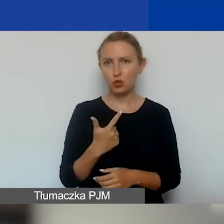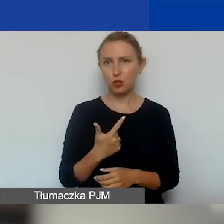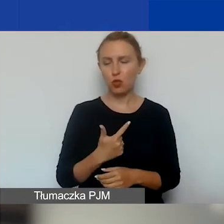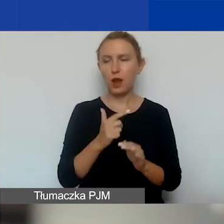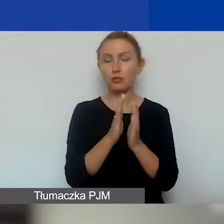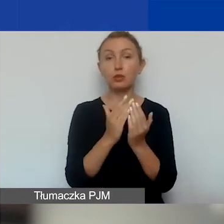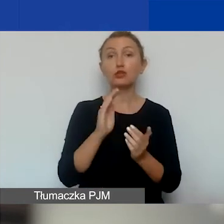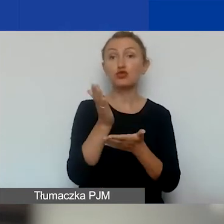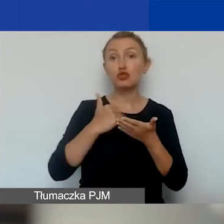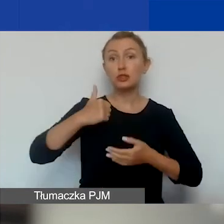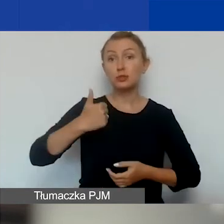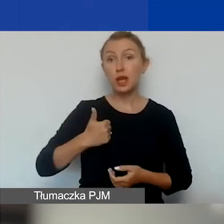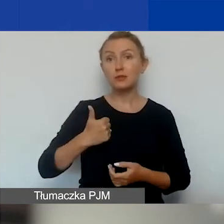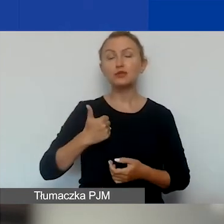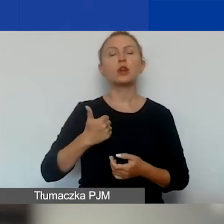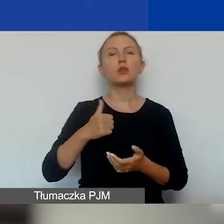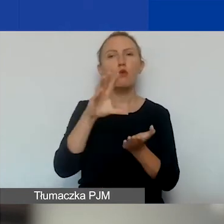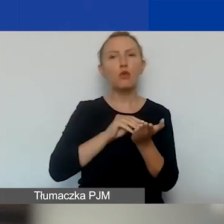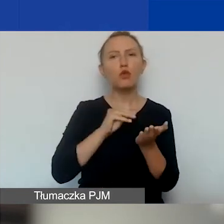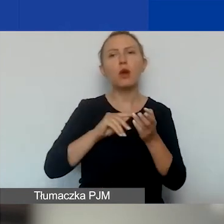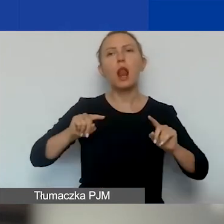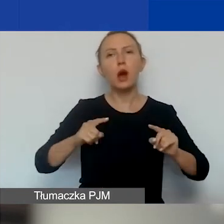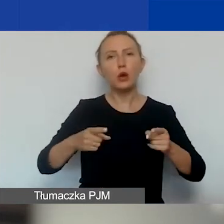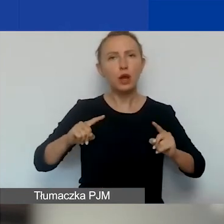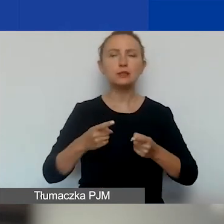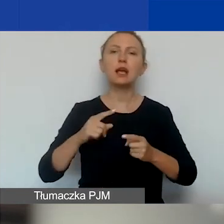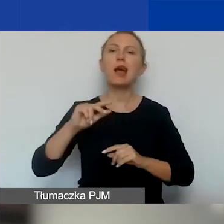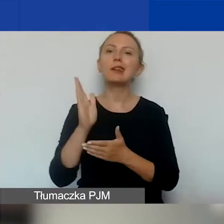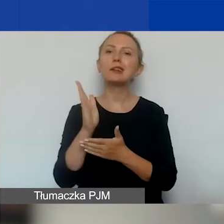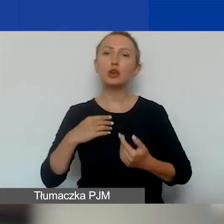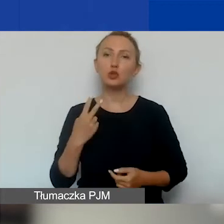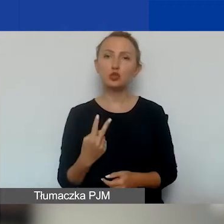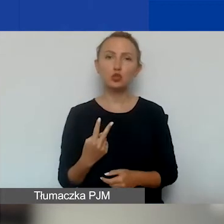Część pierwsza formalno-organizacyjna, część druga merytoryczna,